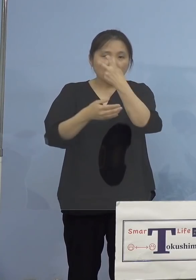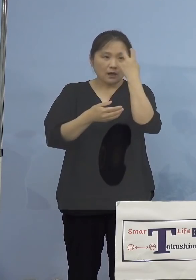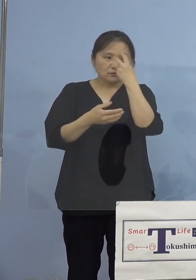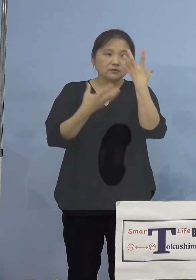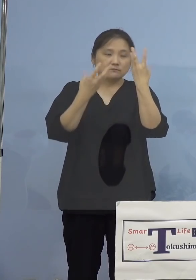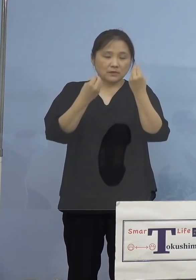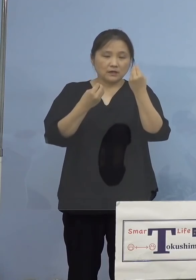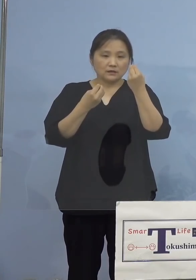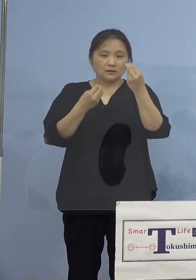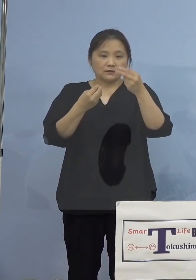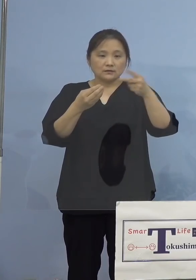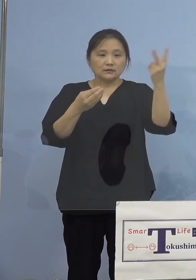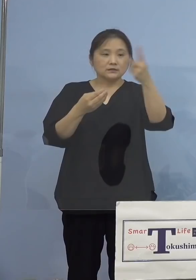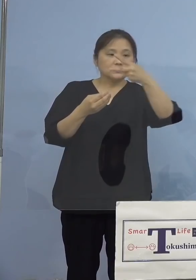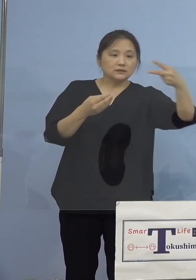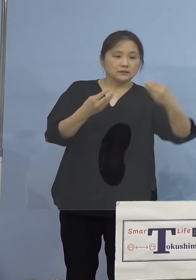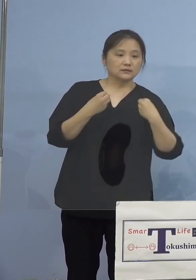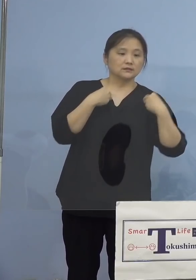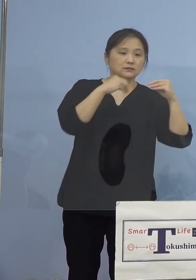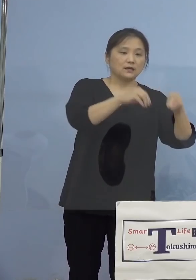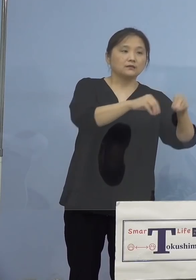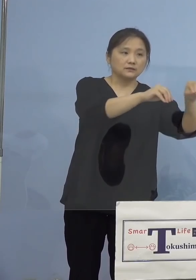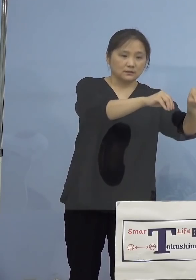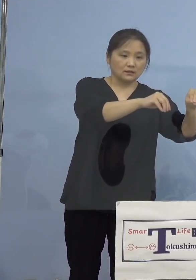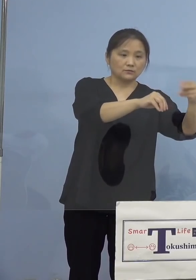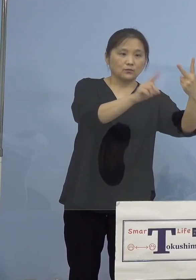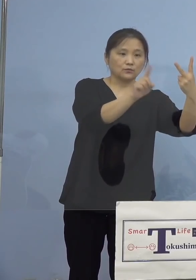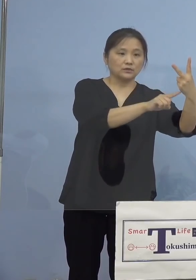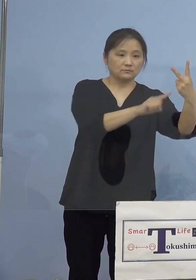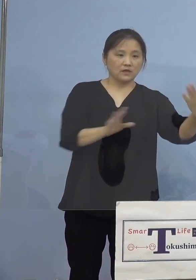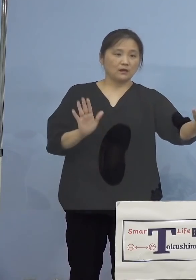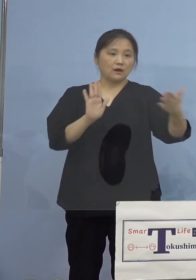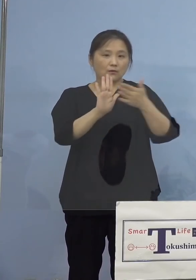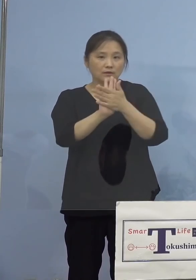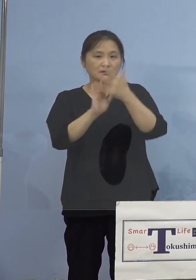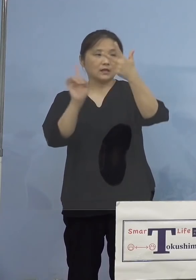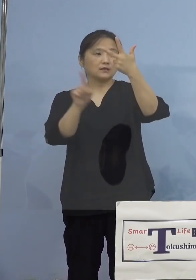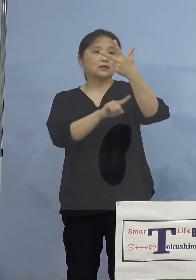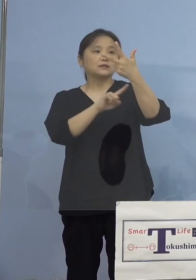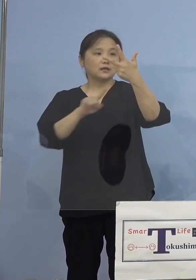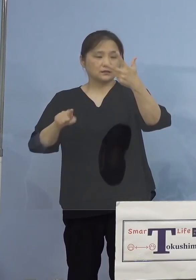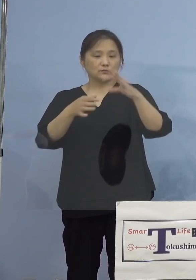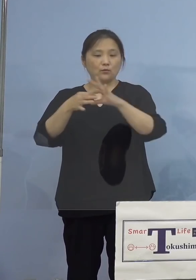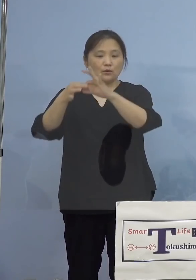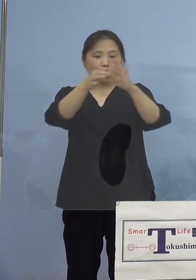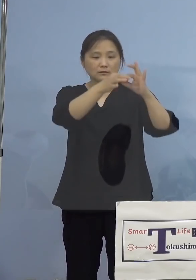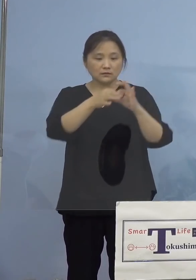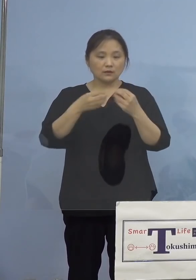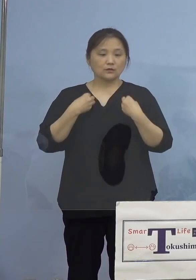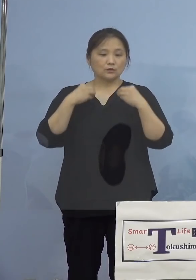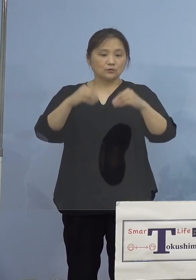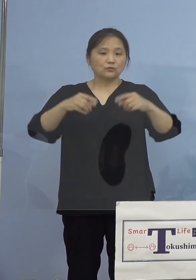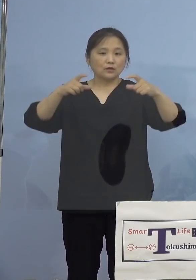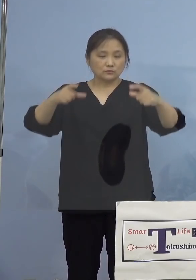2名を合わせた計7名を関連クラスター として認定をさせていただきます